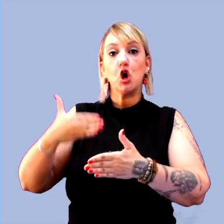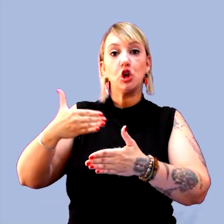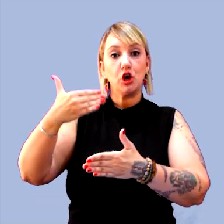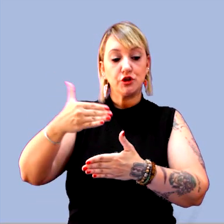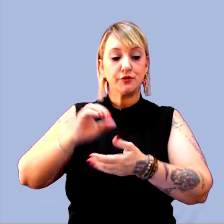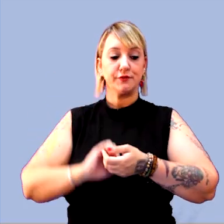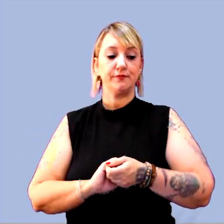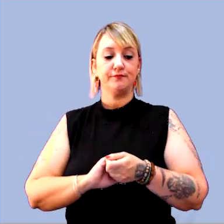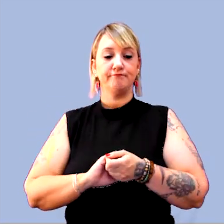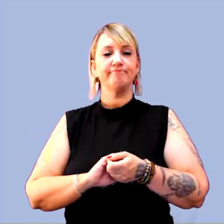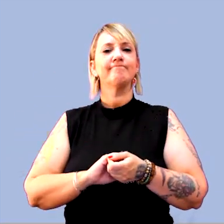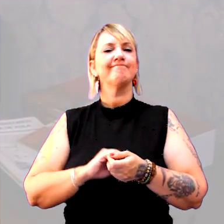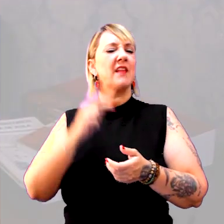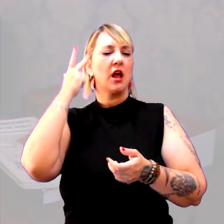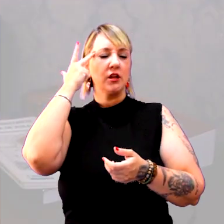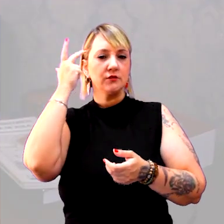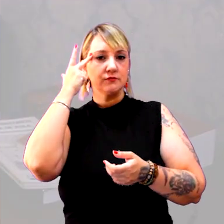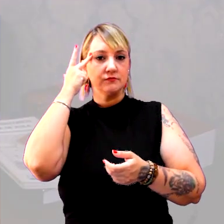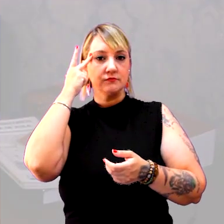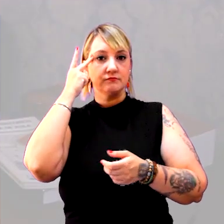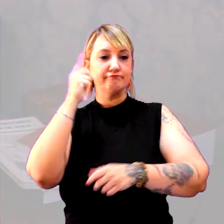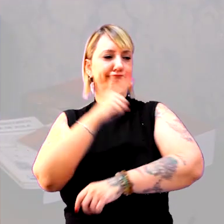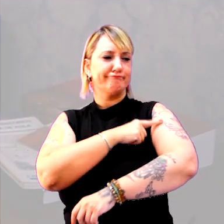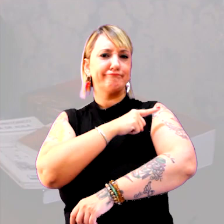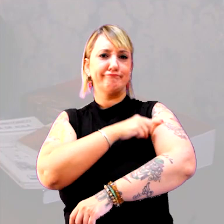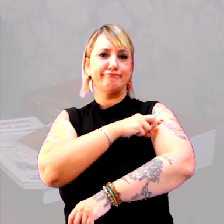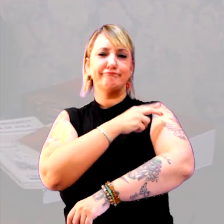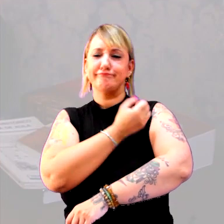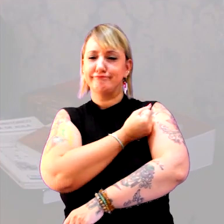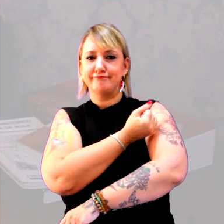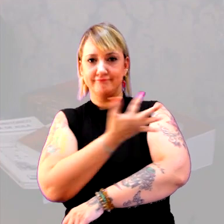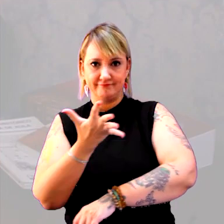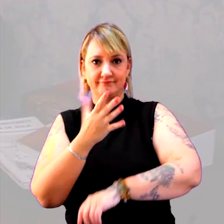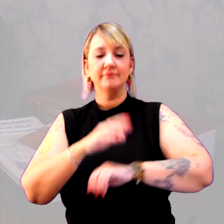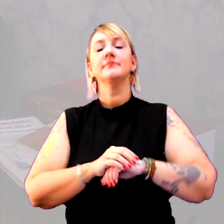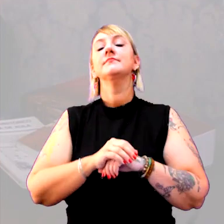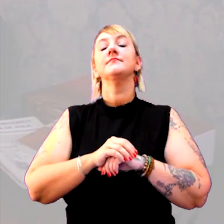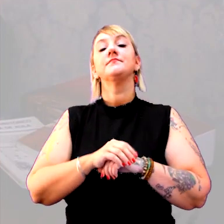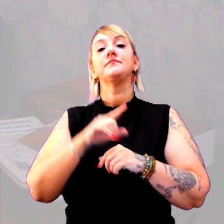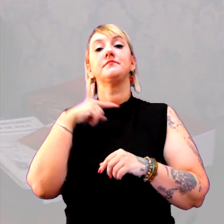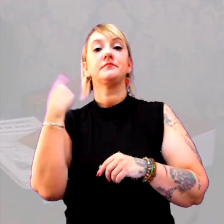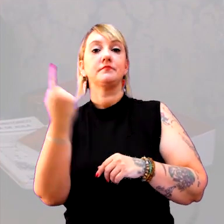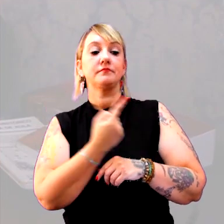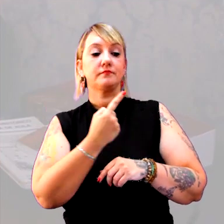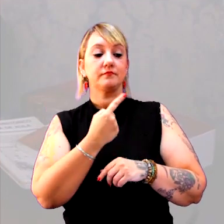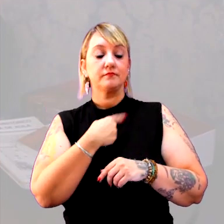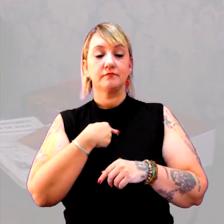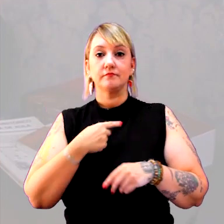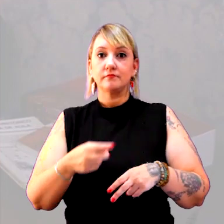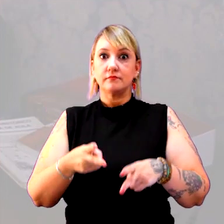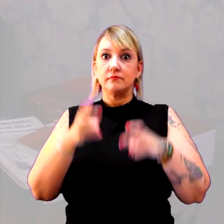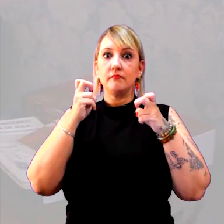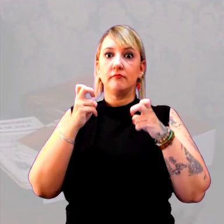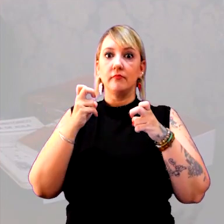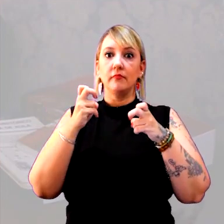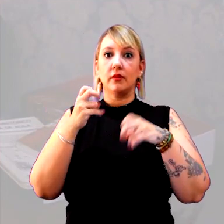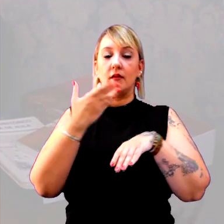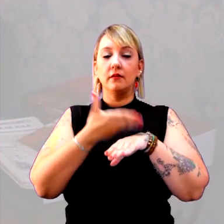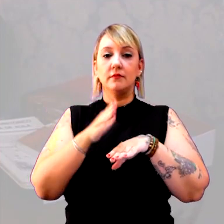É muito comum, nas séries iniciais, a gente se deparar com aquela atividade clássica,